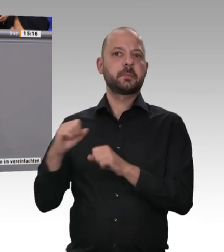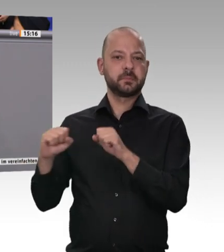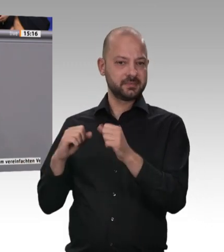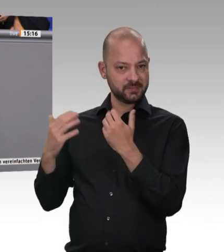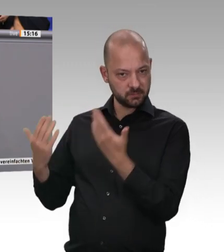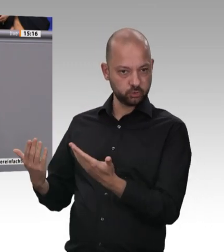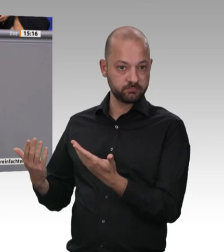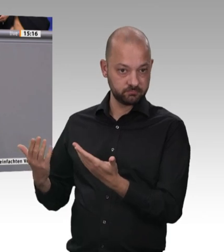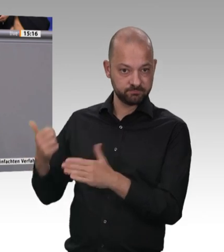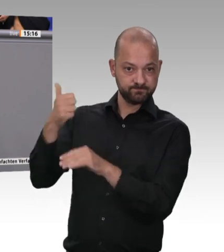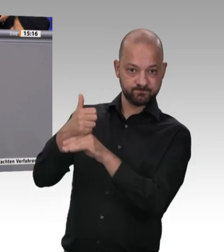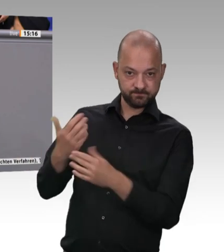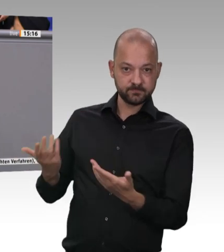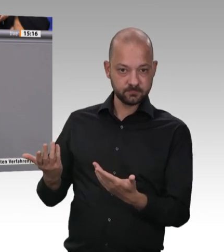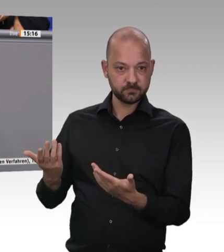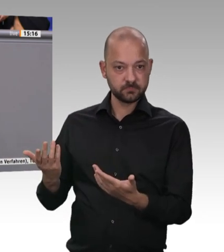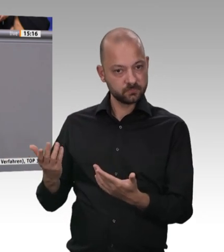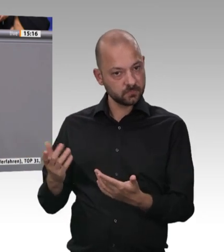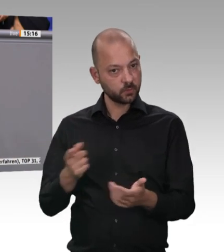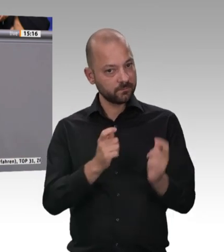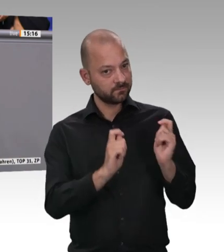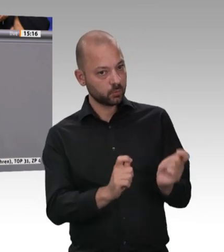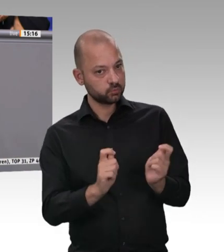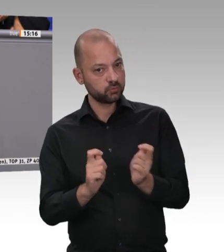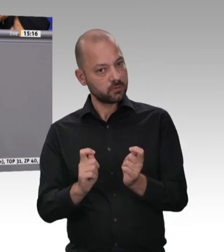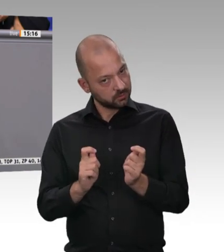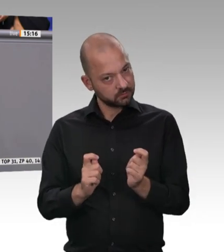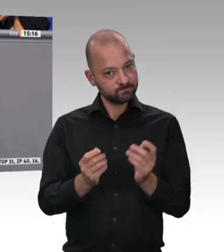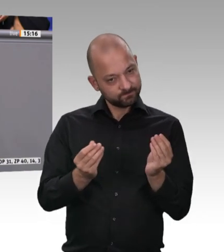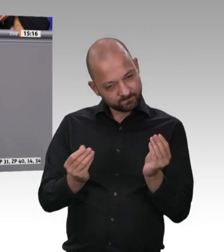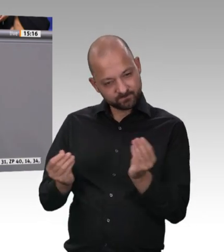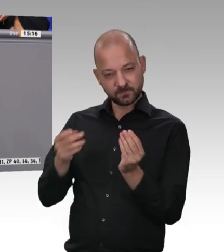Arbeitsgestaltung wie den Werkvertrag generell schlechtzureden. Es geht vielmehr